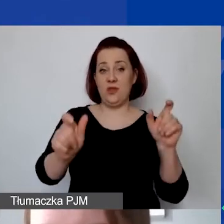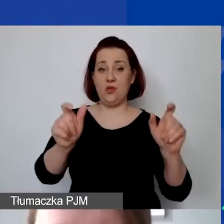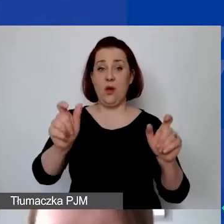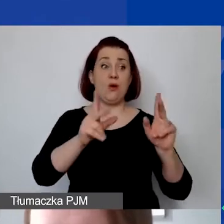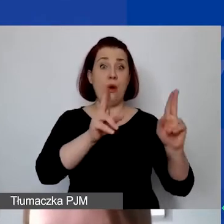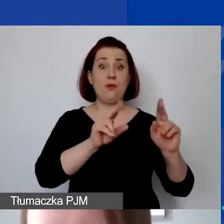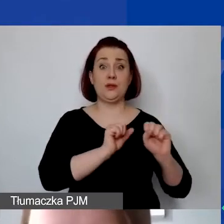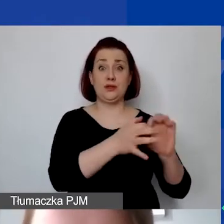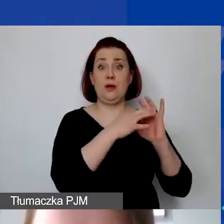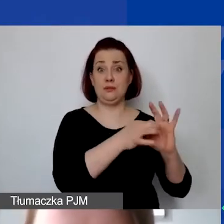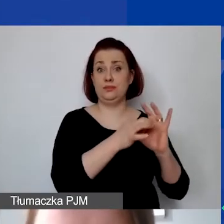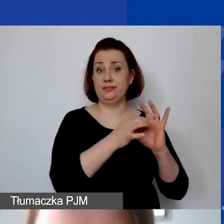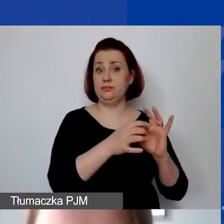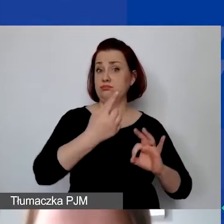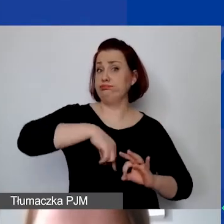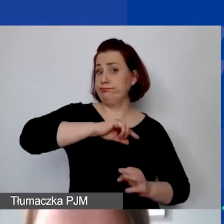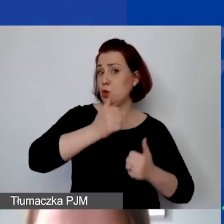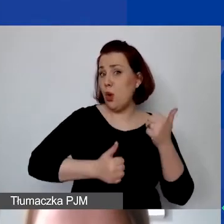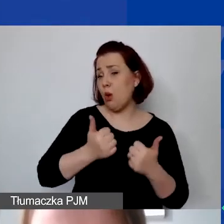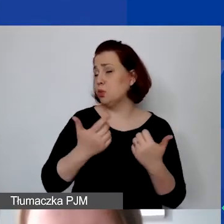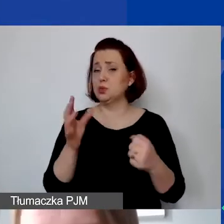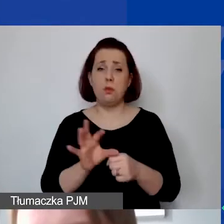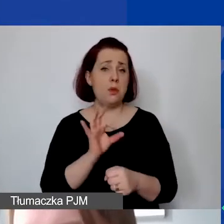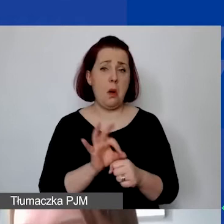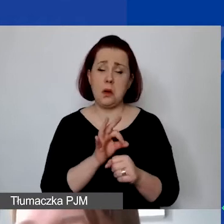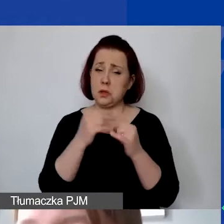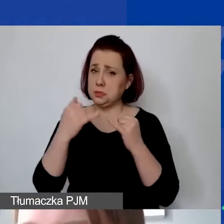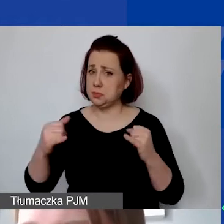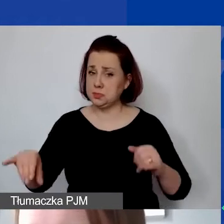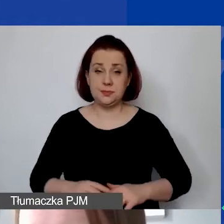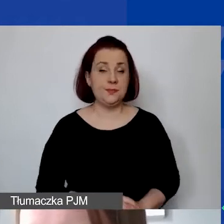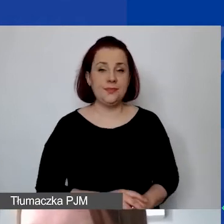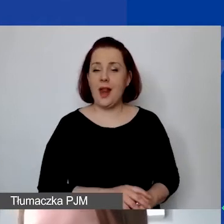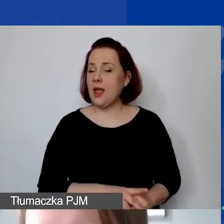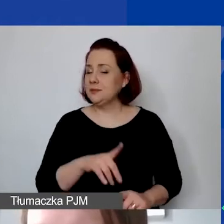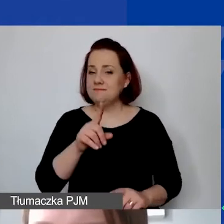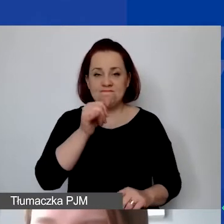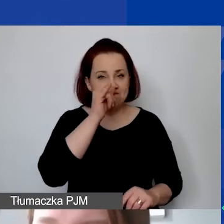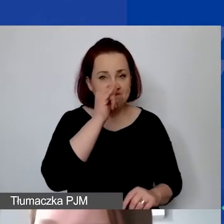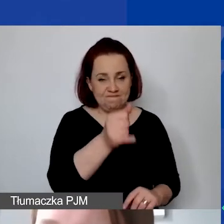w ramach chociażby konkursów, jakichś projektów. Natomiast nie ma możliwości sfinansowania,